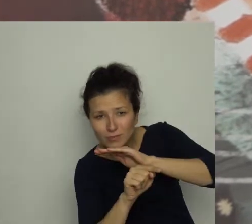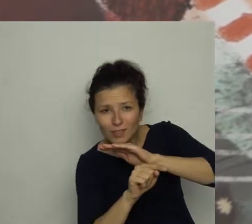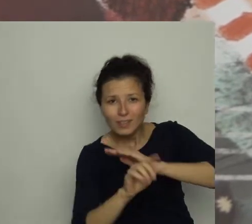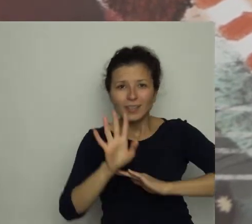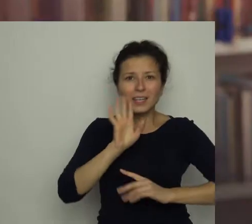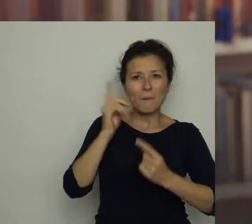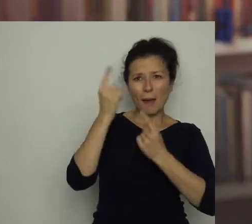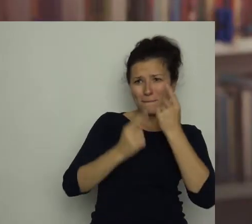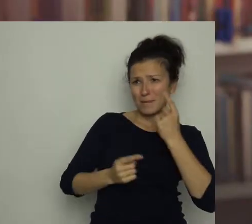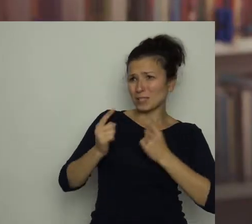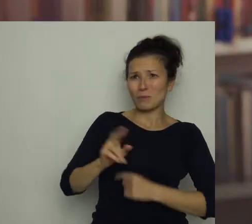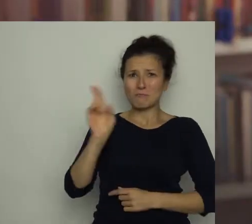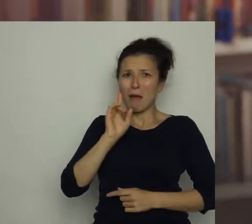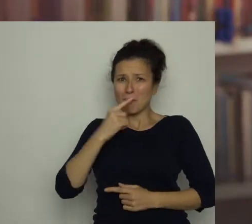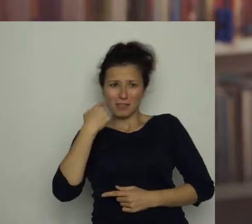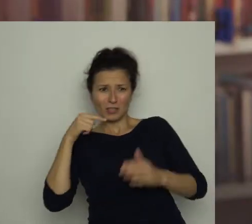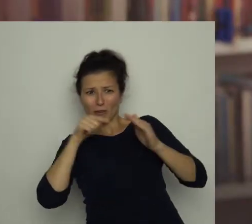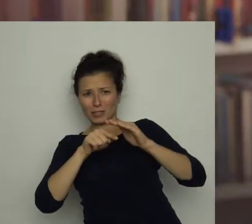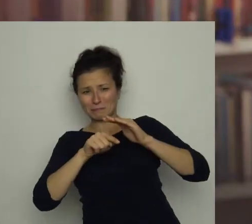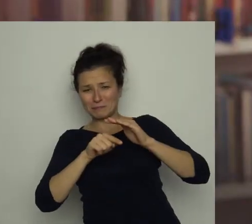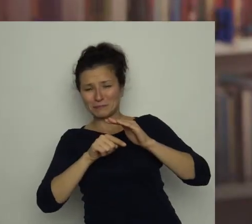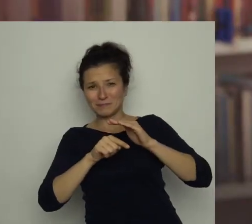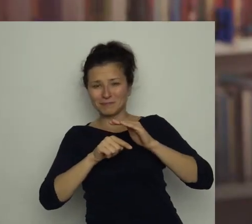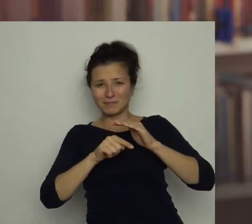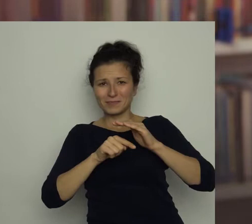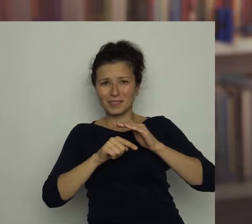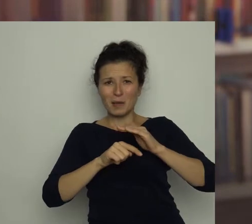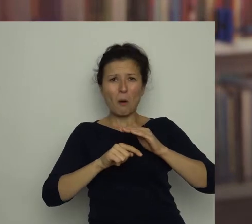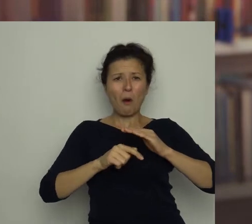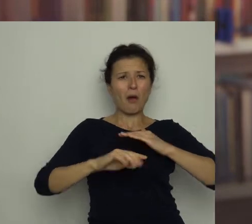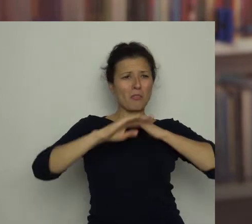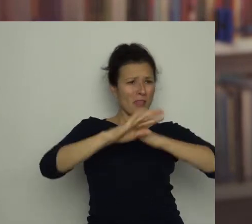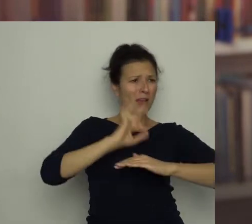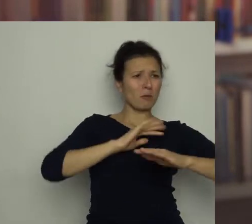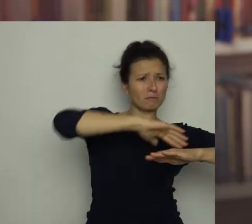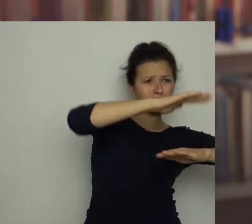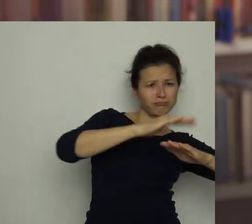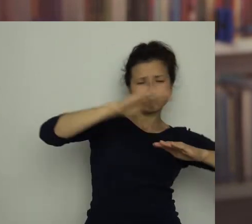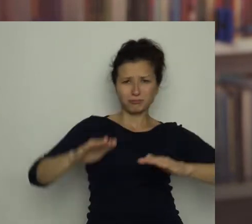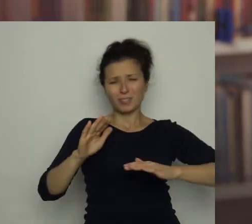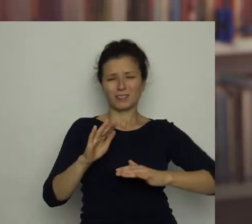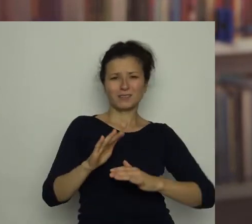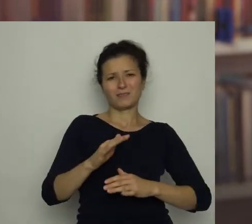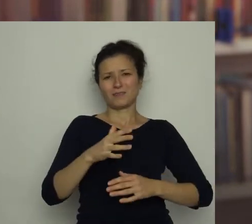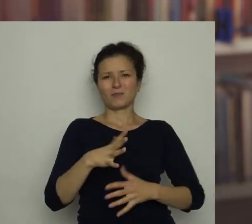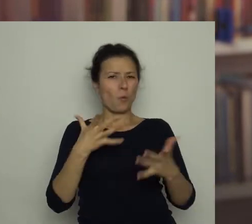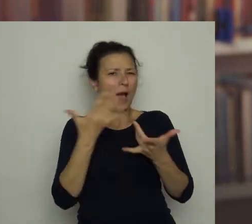Chyba sądził, że mama go tam nie zauważy. „Mam pod nim tyle rzeczy, że łatwo przeoczyć kolejny garb" - pomyślałam.